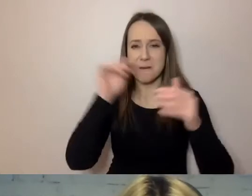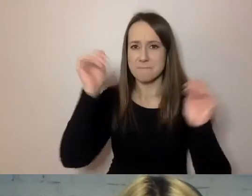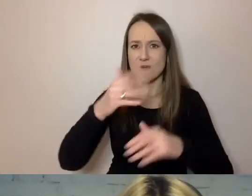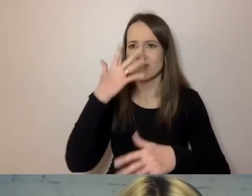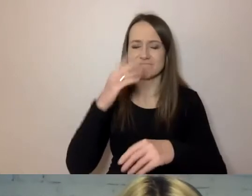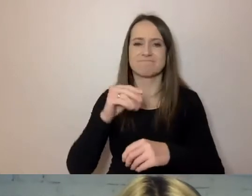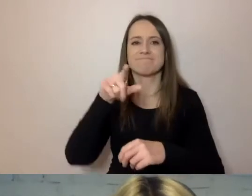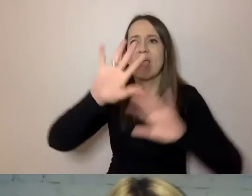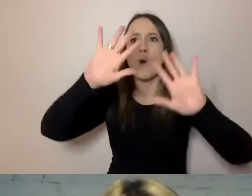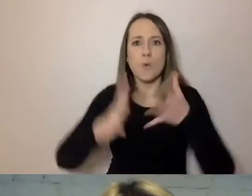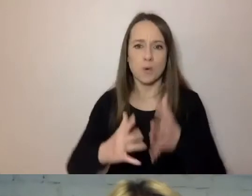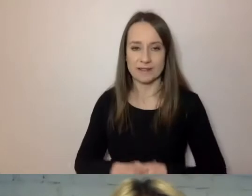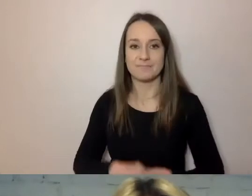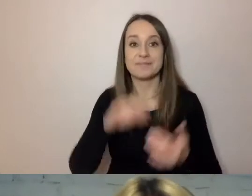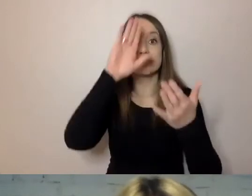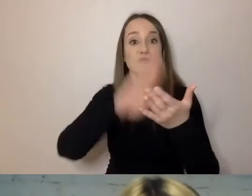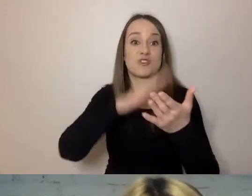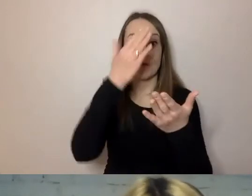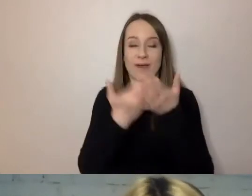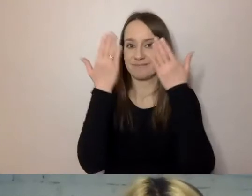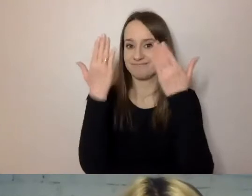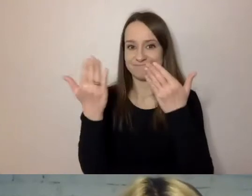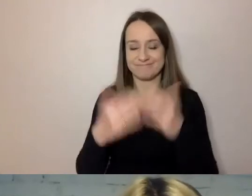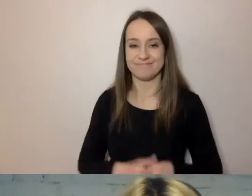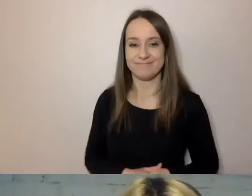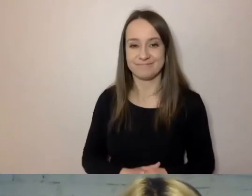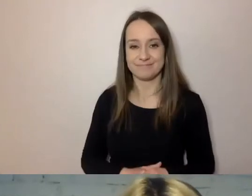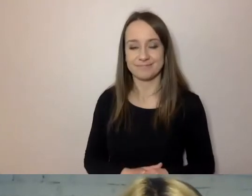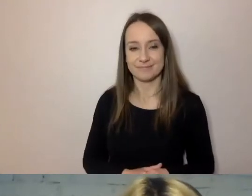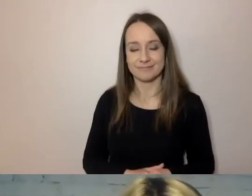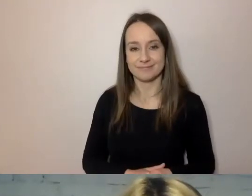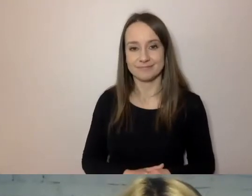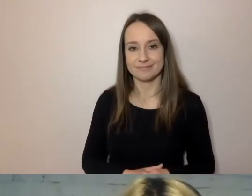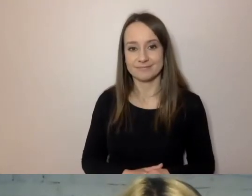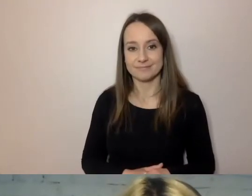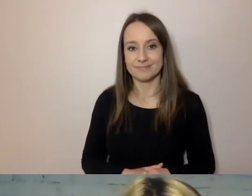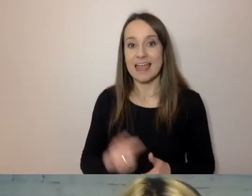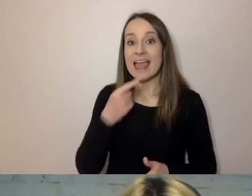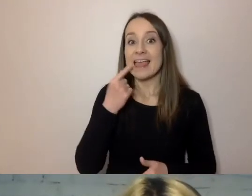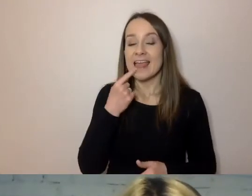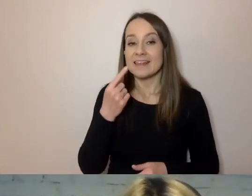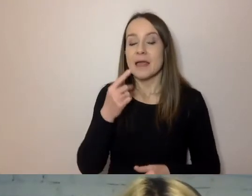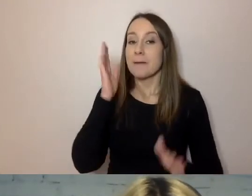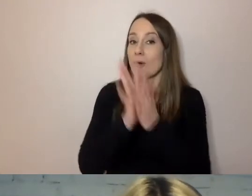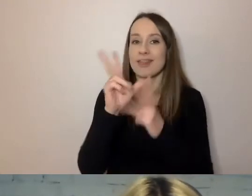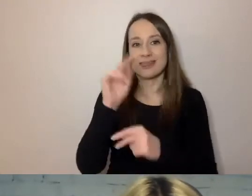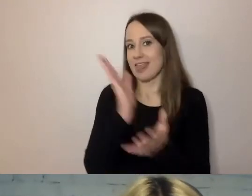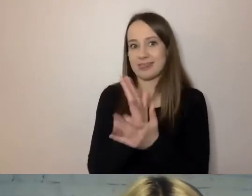Mamy tu przykład po pierwsze tego, że prostym językiem zajmuje się nie tylko Urząd m.st. Warszawy.